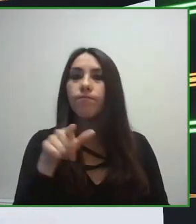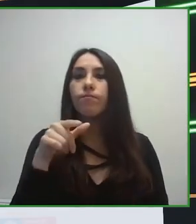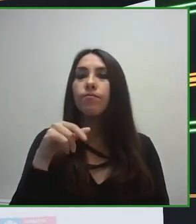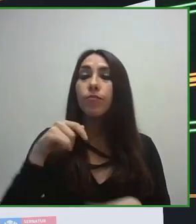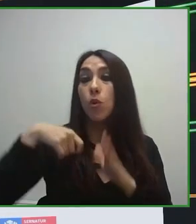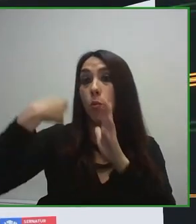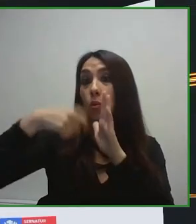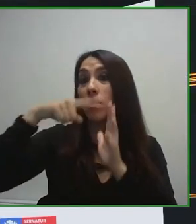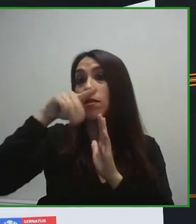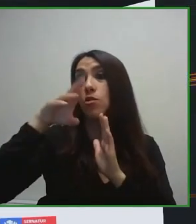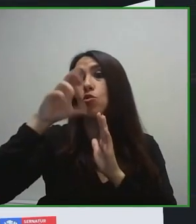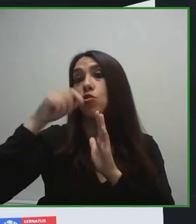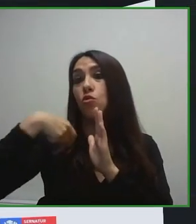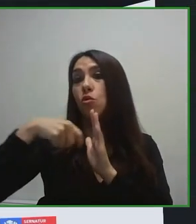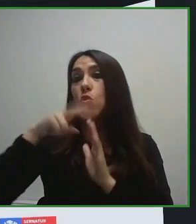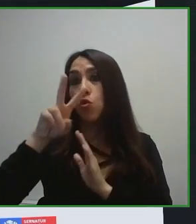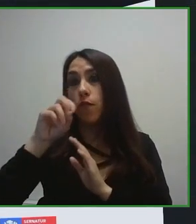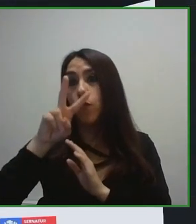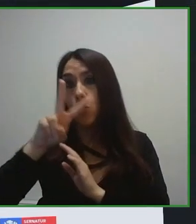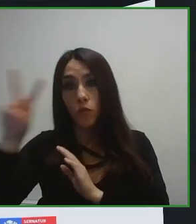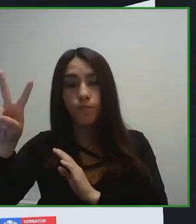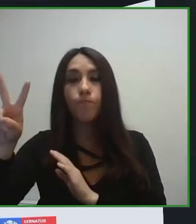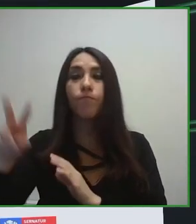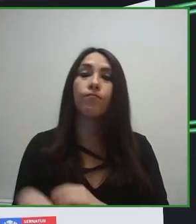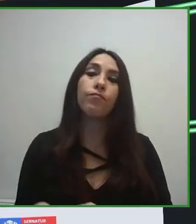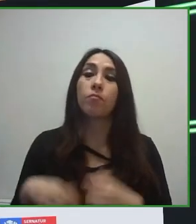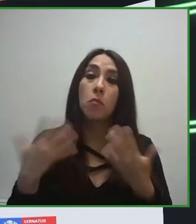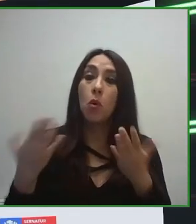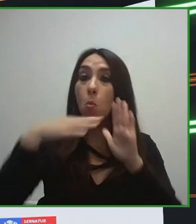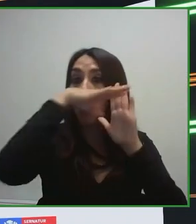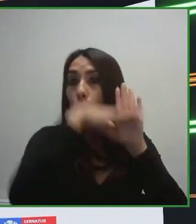el que se encontrara. El gran reto que nos lanzaba la Organización Mundial del Turismo